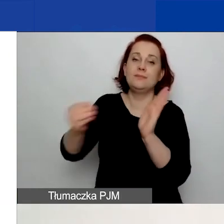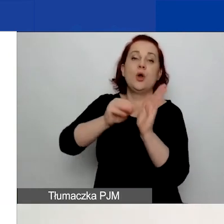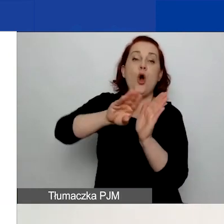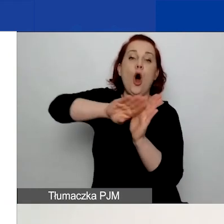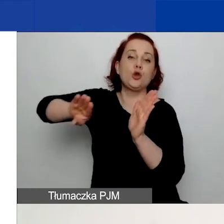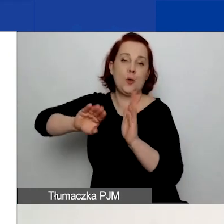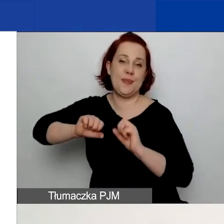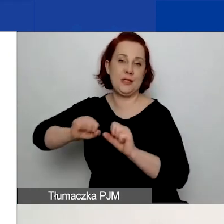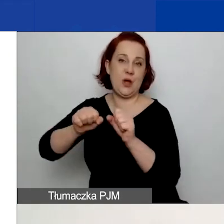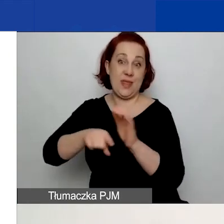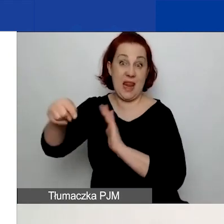Przygotowując wasz projekt,